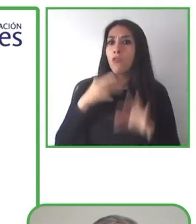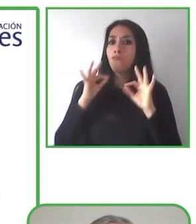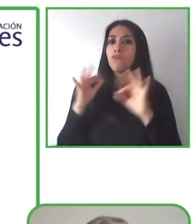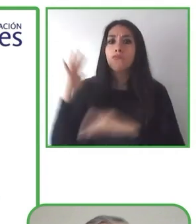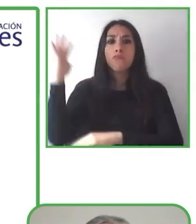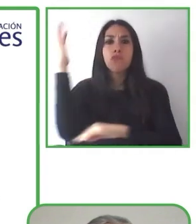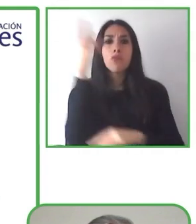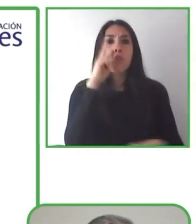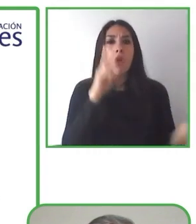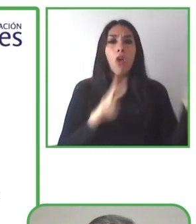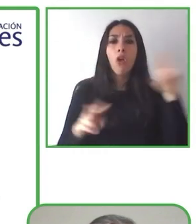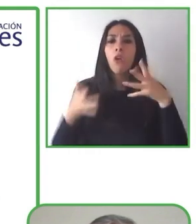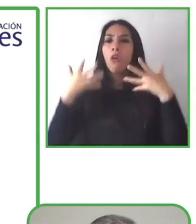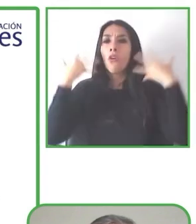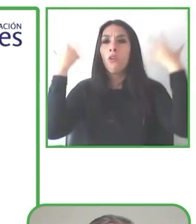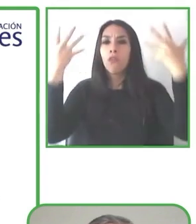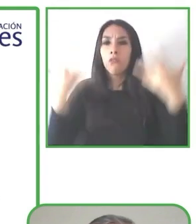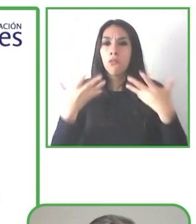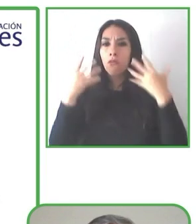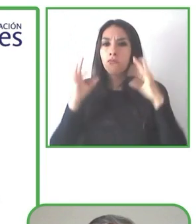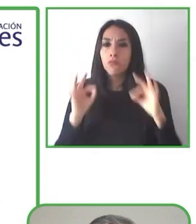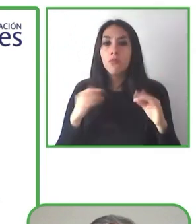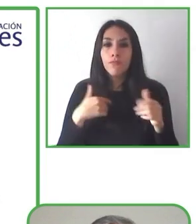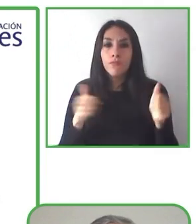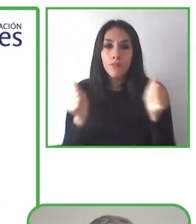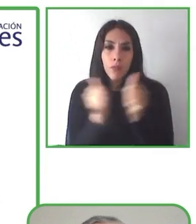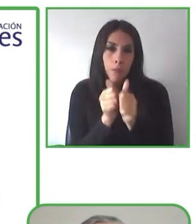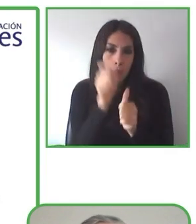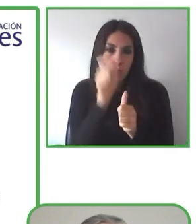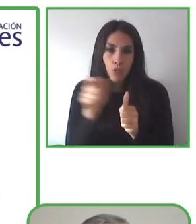A Renat y a Nadia les gusta viajar y quieren que todo el mundo pueda vivir esa